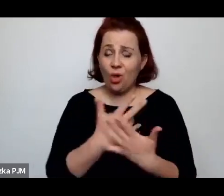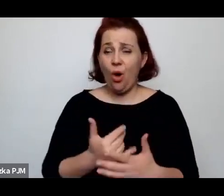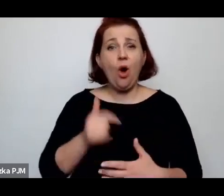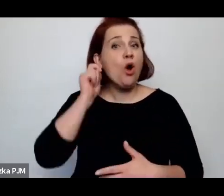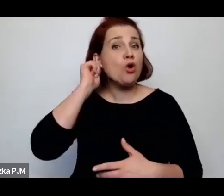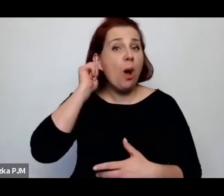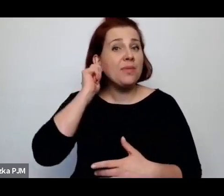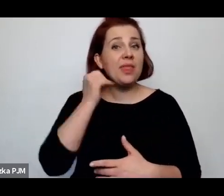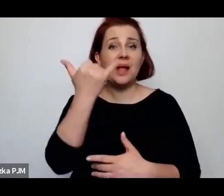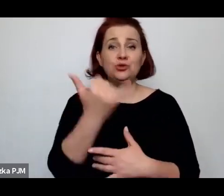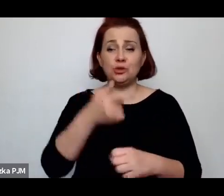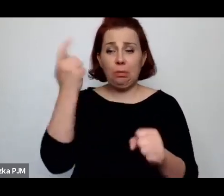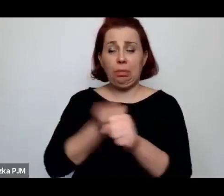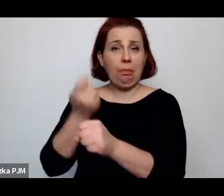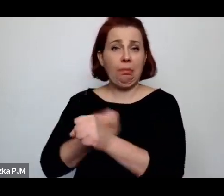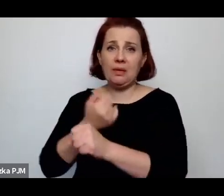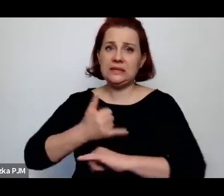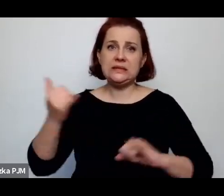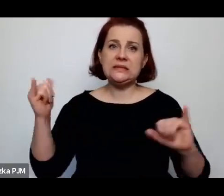i zawsze wyrodna matka – nie ma wyrodnego ojca.